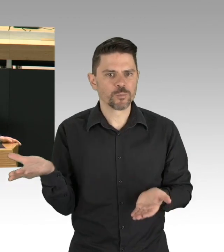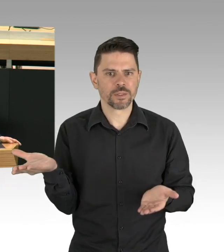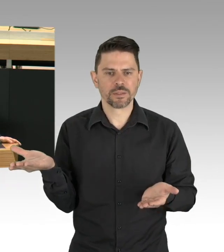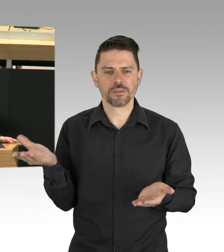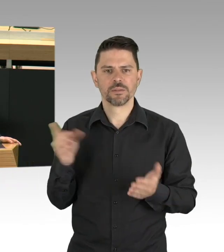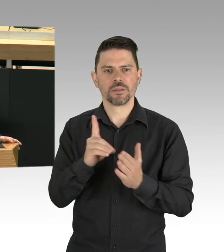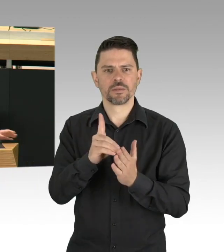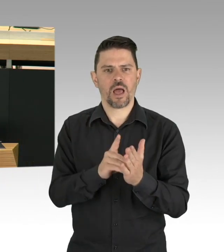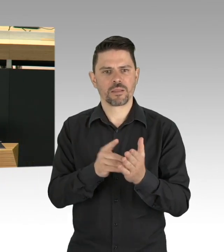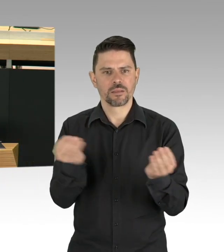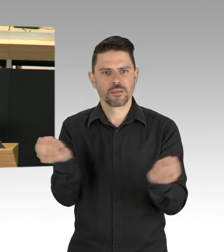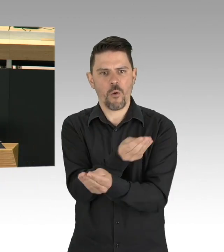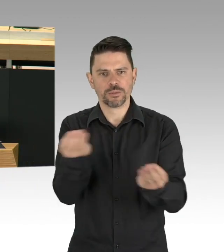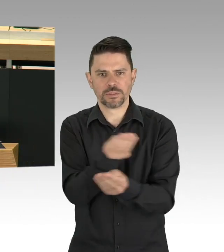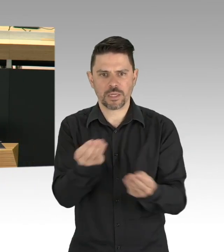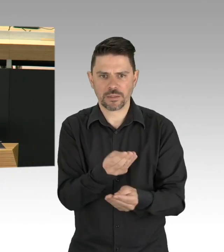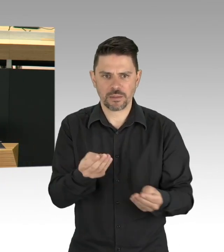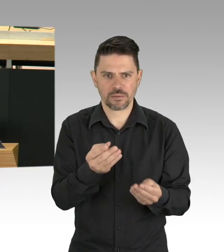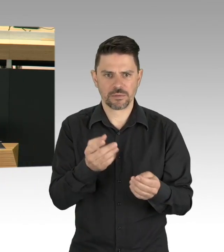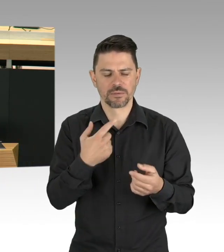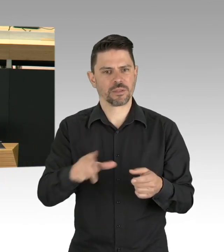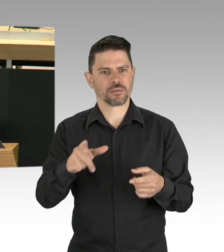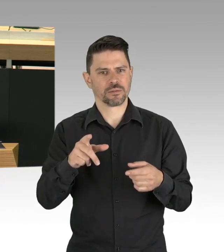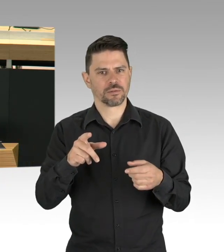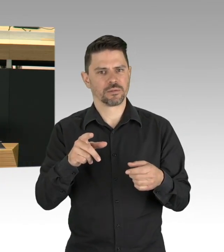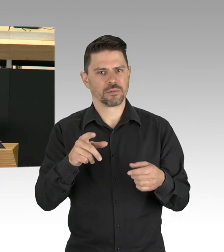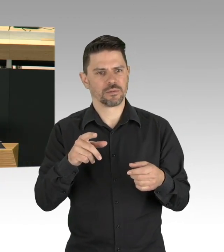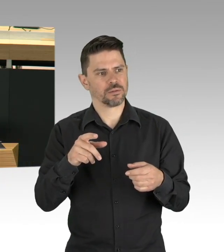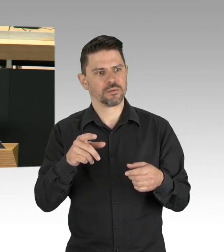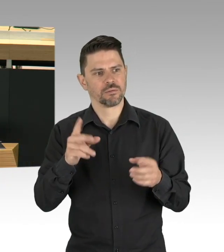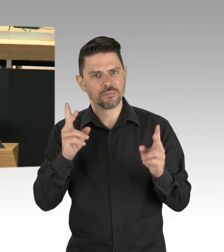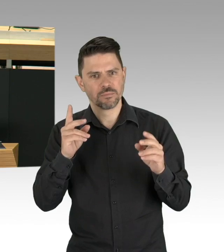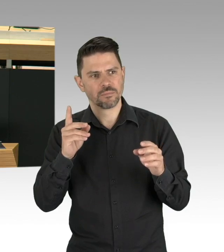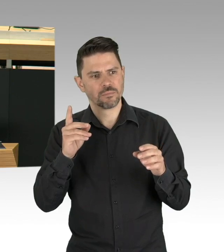Das versteht diese Koalition als einen wichtigen Teil der Daseinsvorsorge.